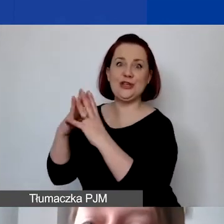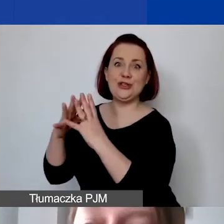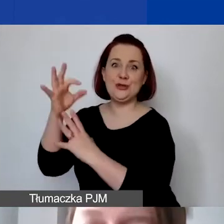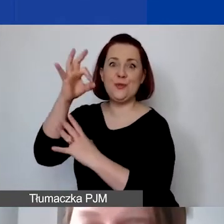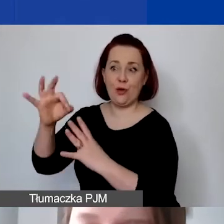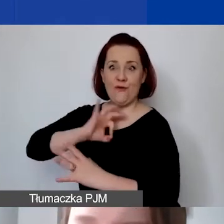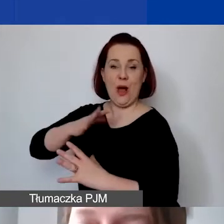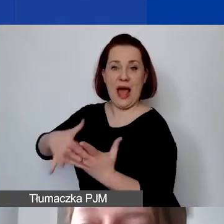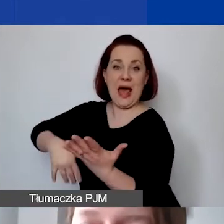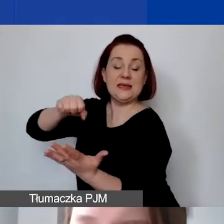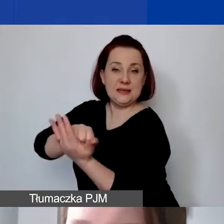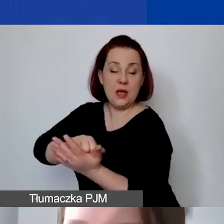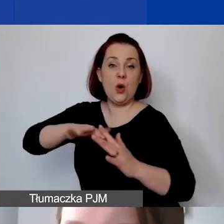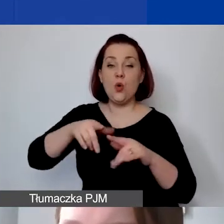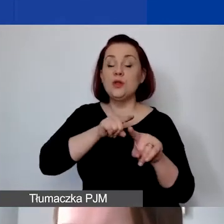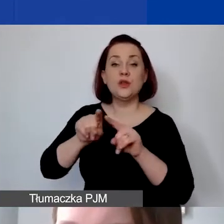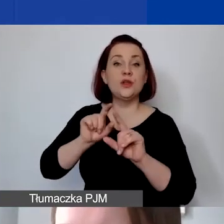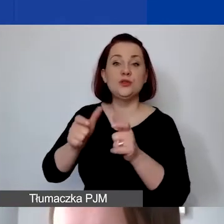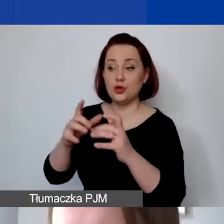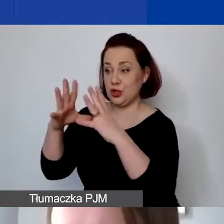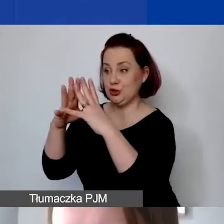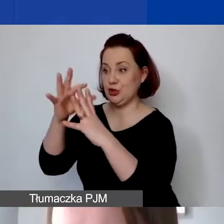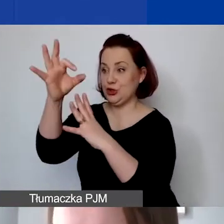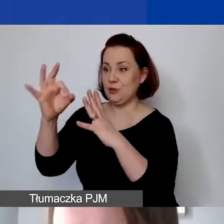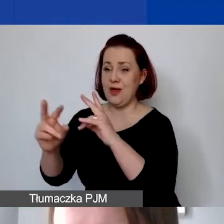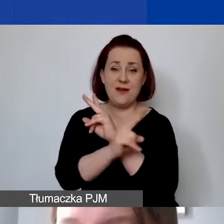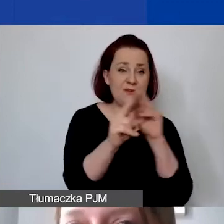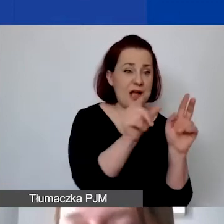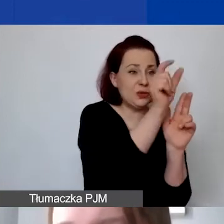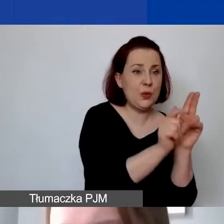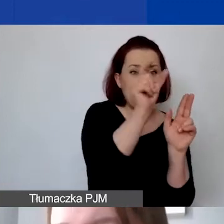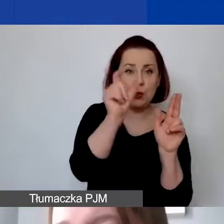oznacza to, że te 10% trzeba wykazać w każdej pozycji budżetu.